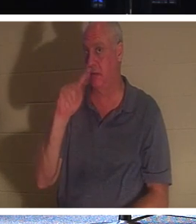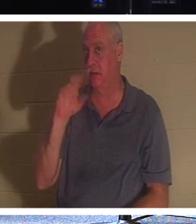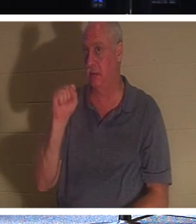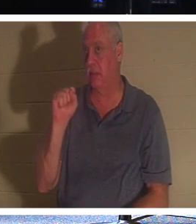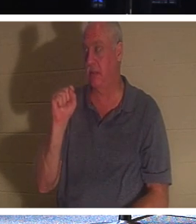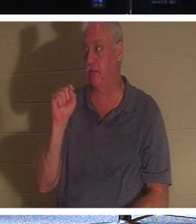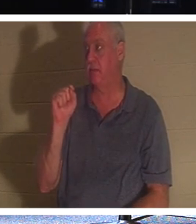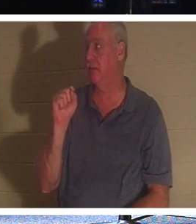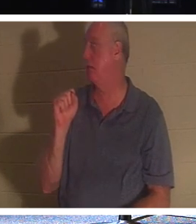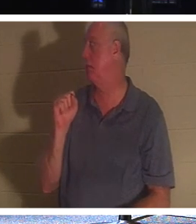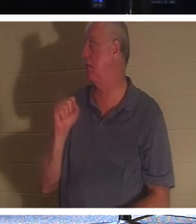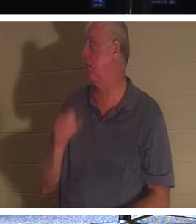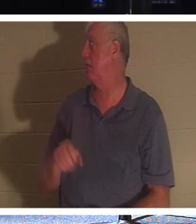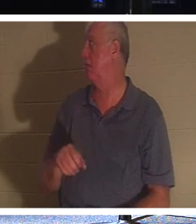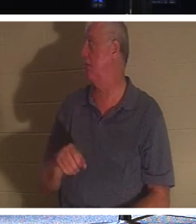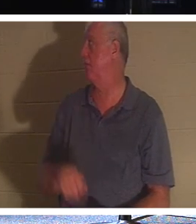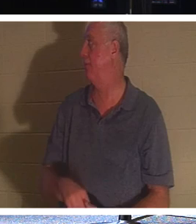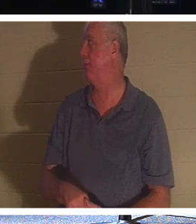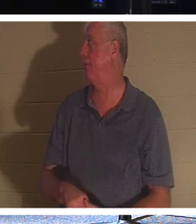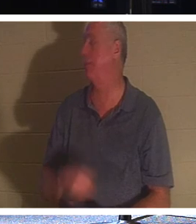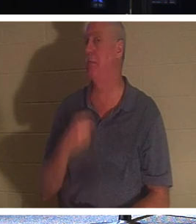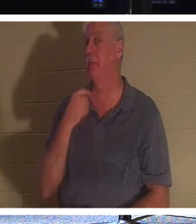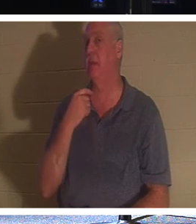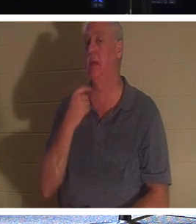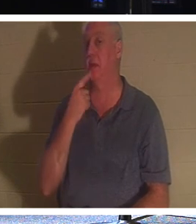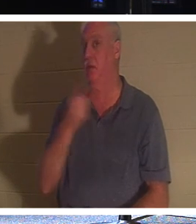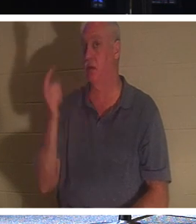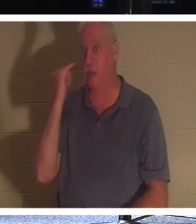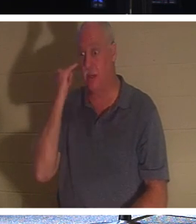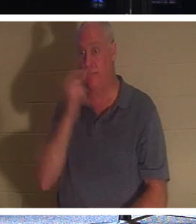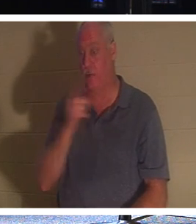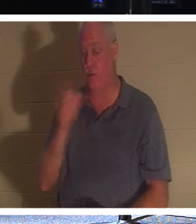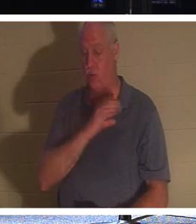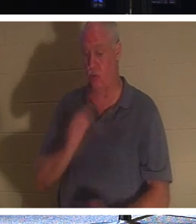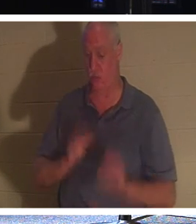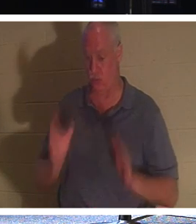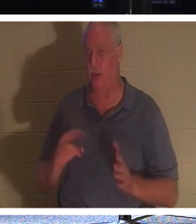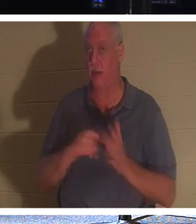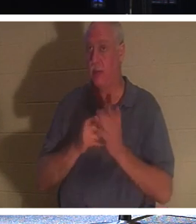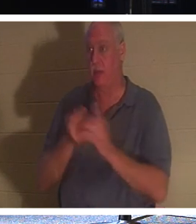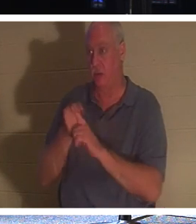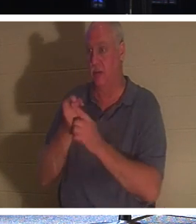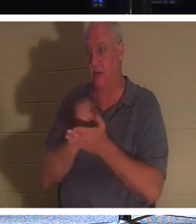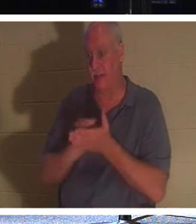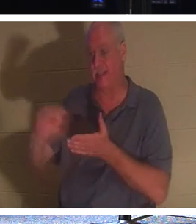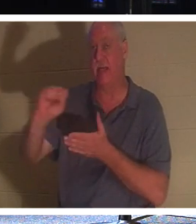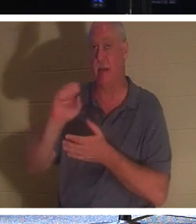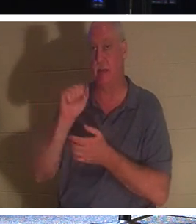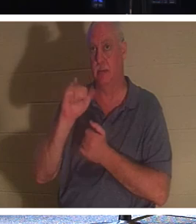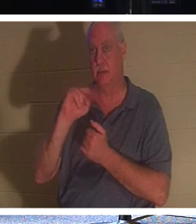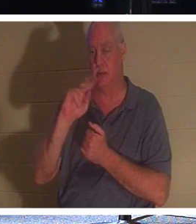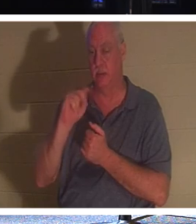。但让我这么说，如果你是基督徒，你就是圣人，因为基督徒知道他们还